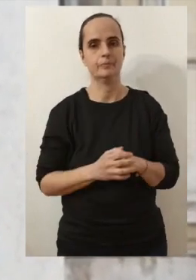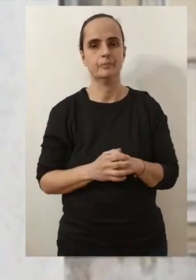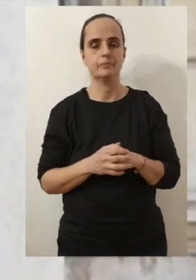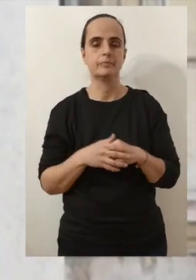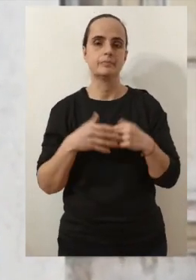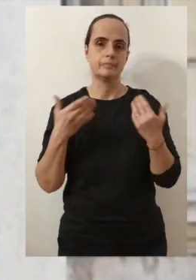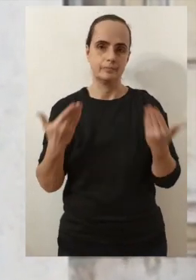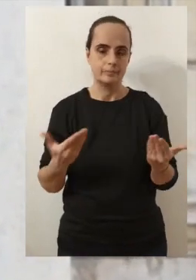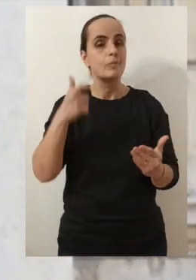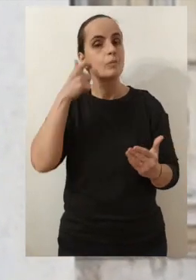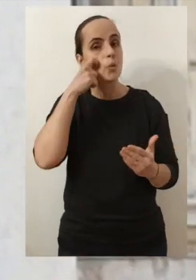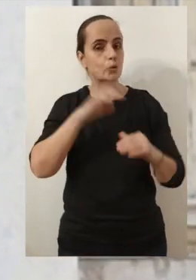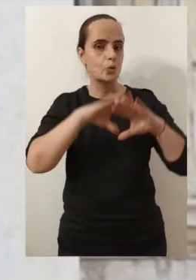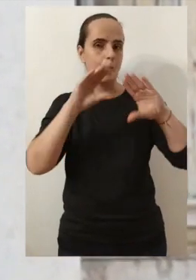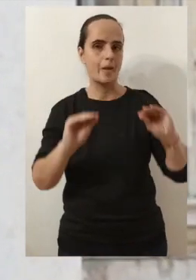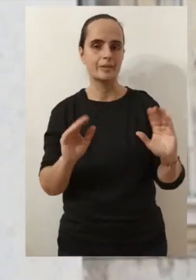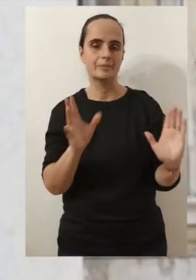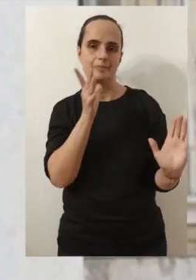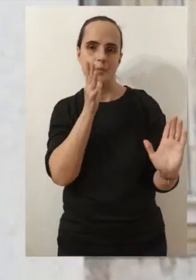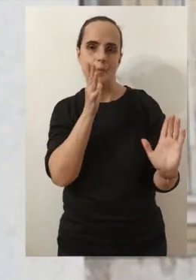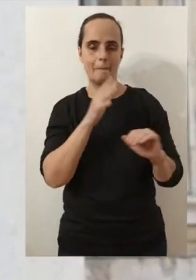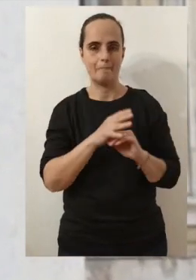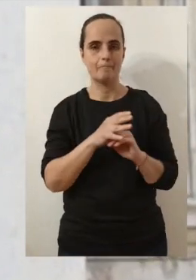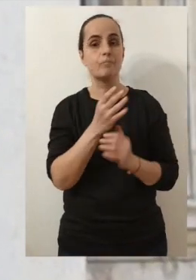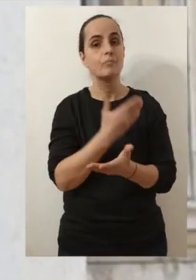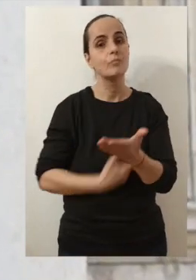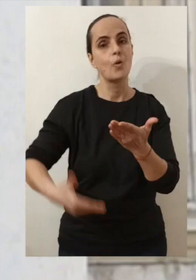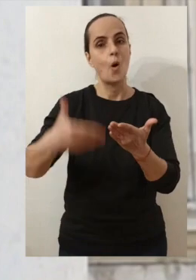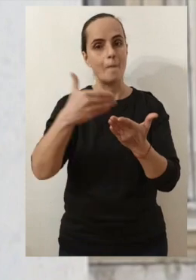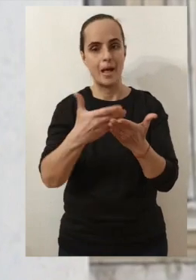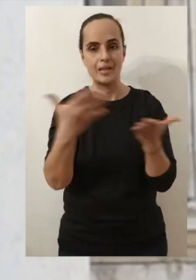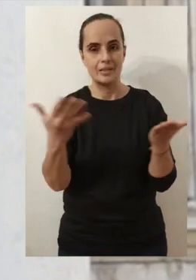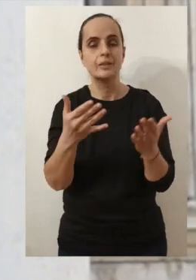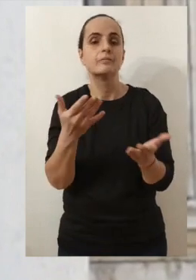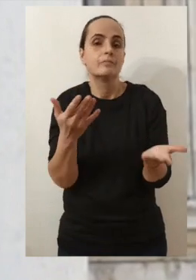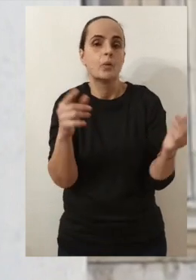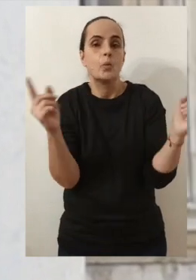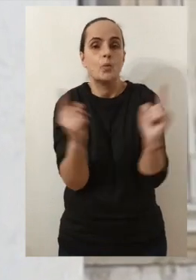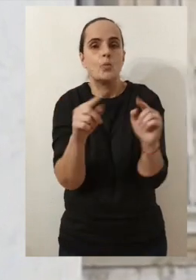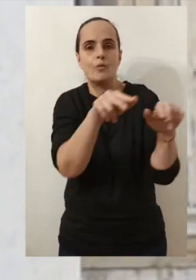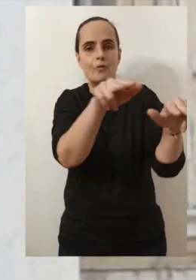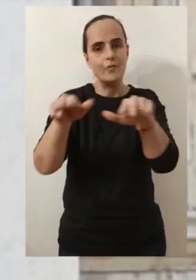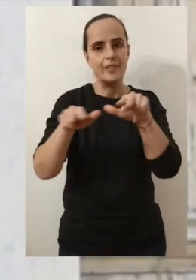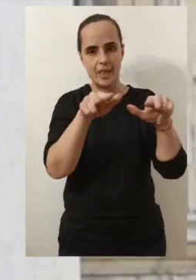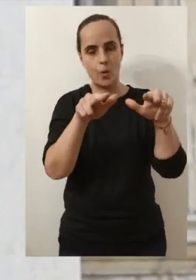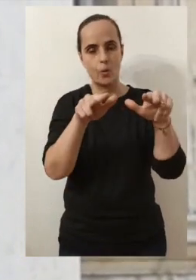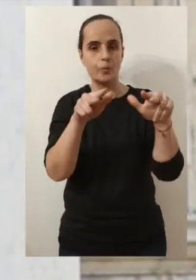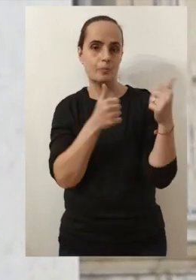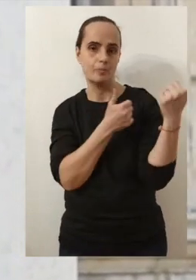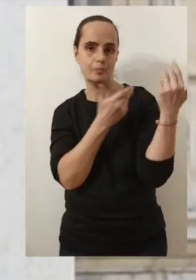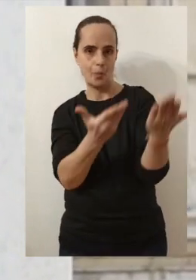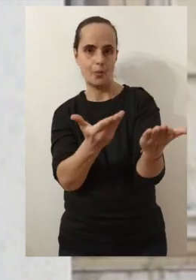Alors certes ils ne seront pas en présentiel comme on dit. Mais ils seront proposés à travers des petites vidéos,